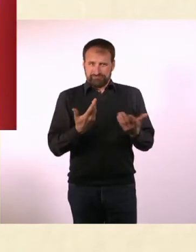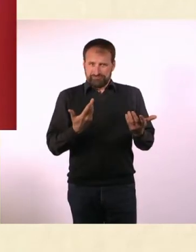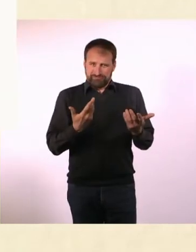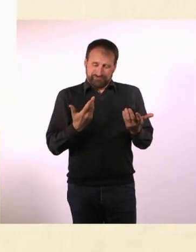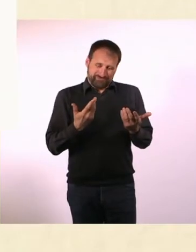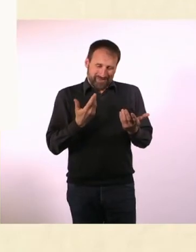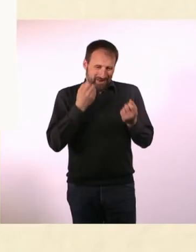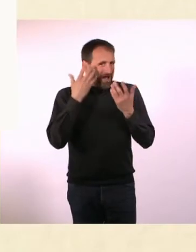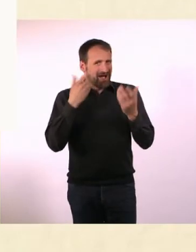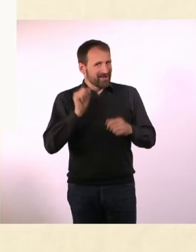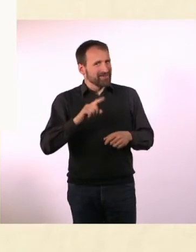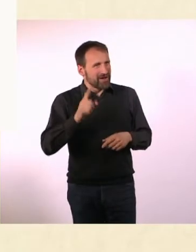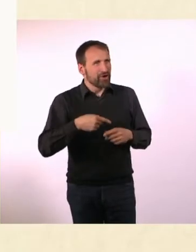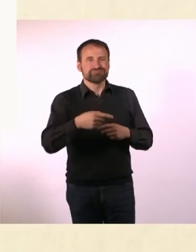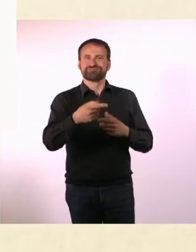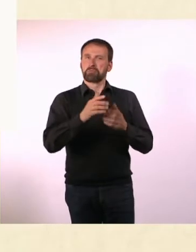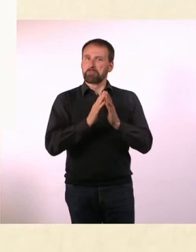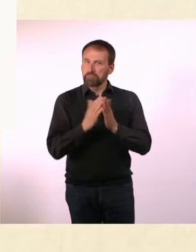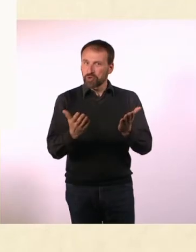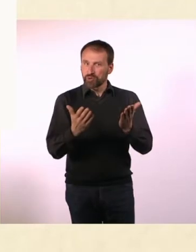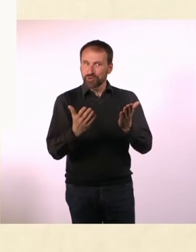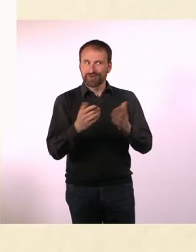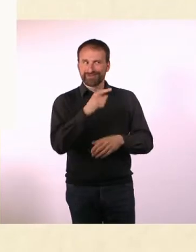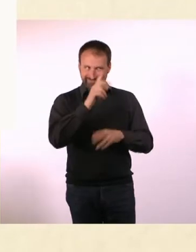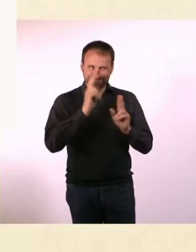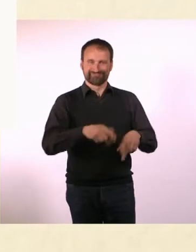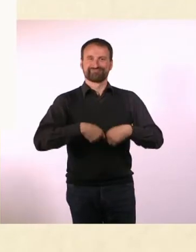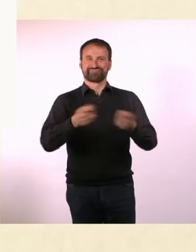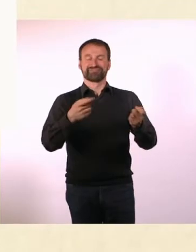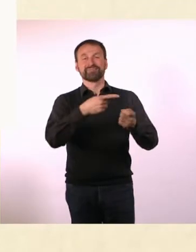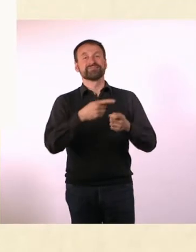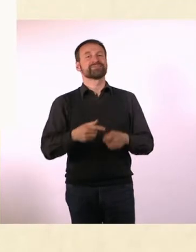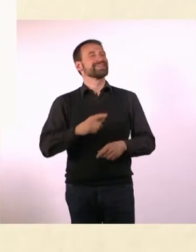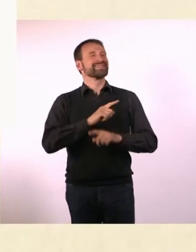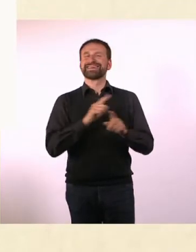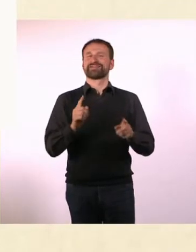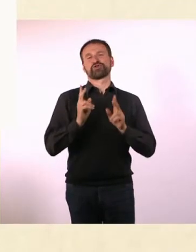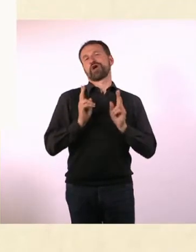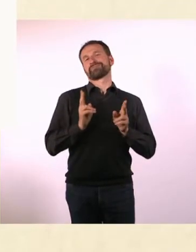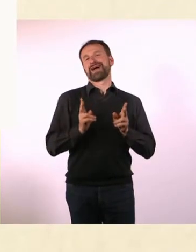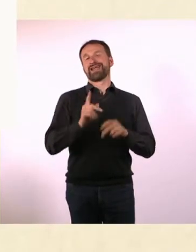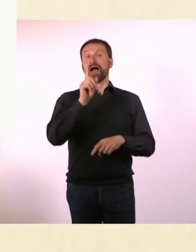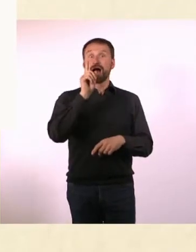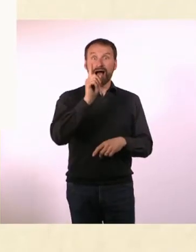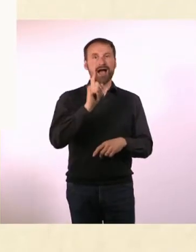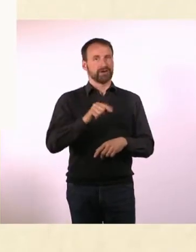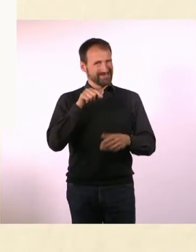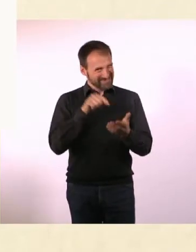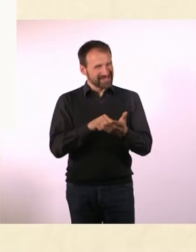Das Buch hat den Titel: Nicht normal, aber das richtig gut ... Mein wunderbares Leben mit Autismus und ADHS“.